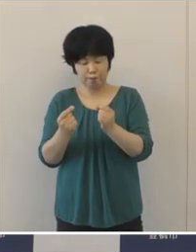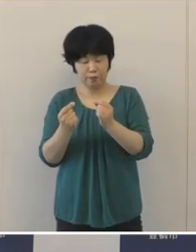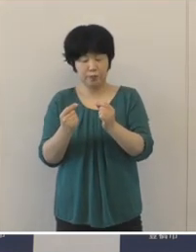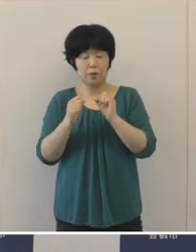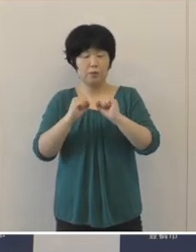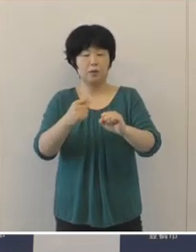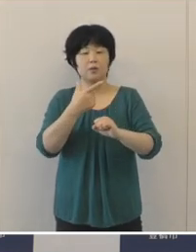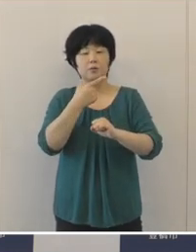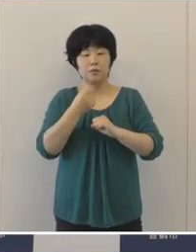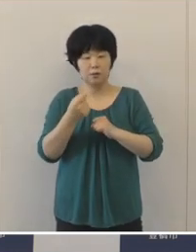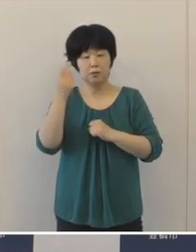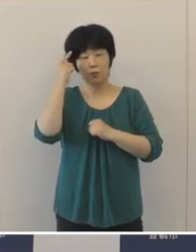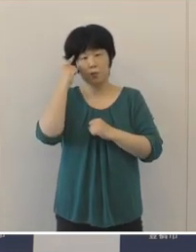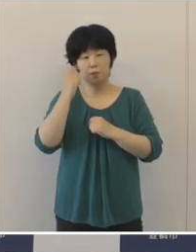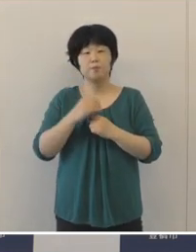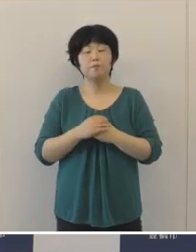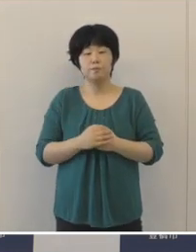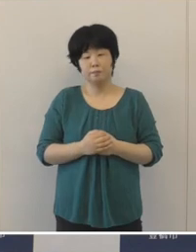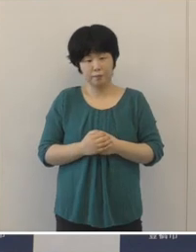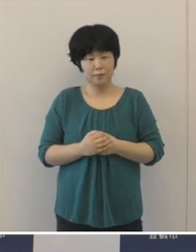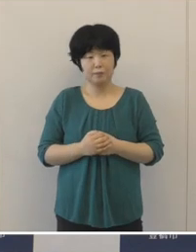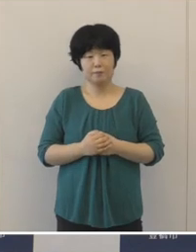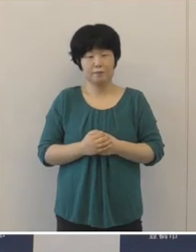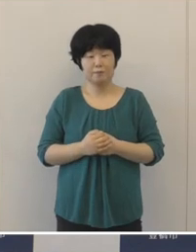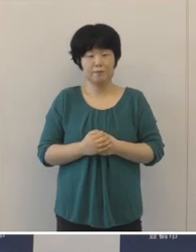「感染しない、感染させない」の徹底 をお願いしたいと思います。